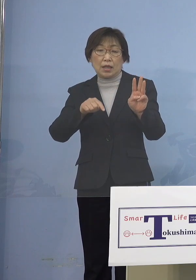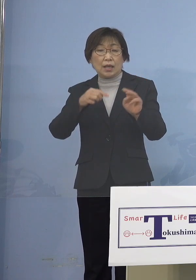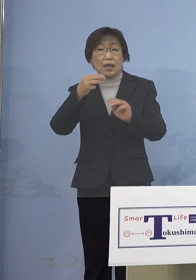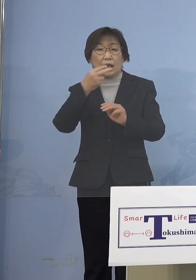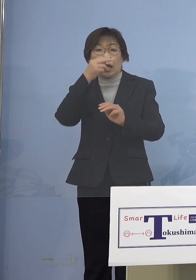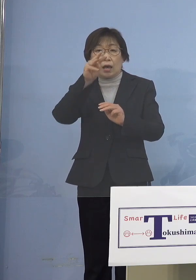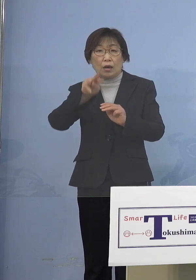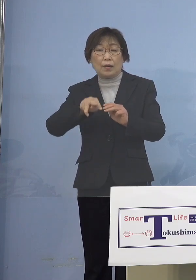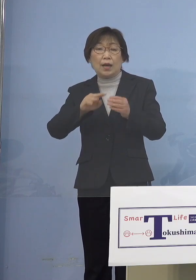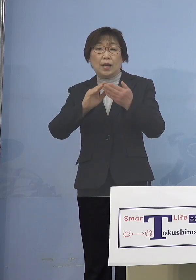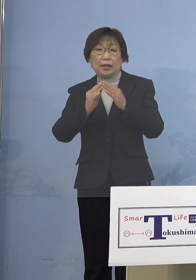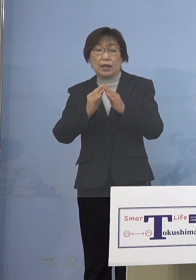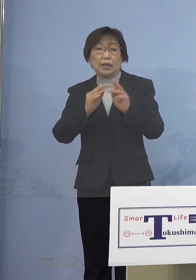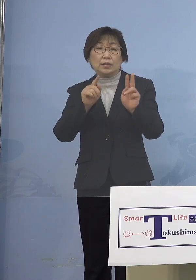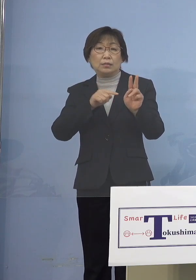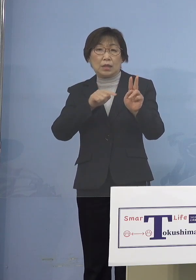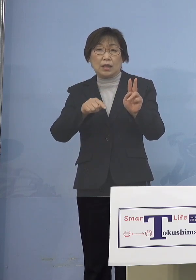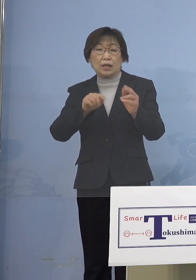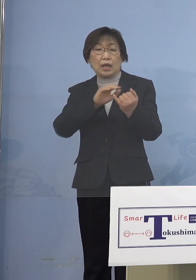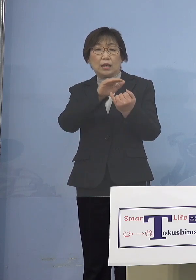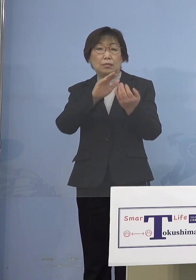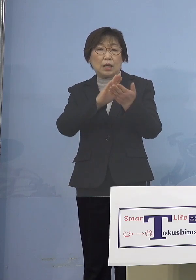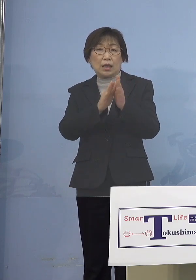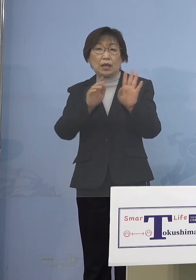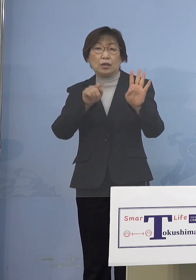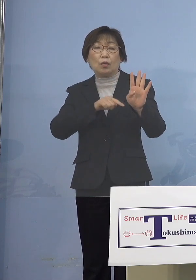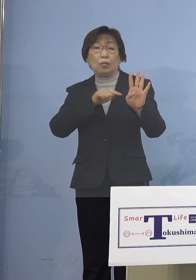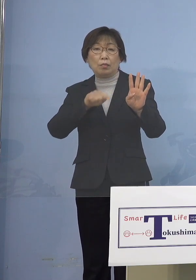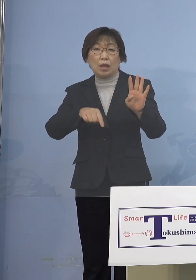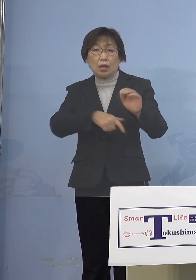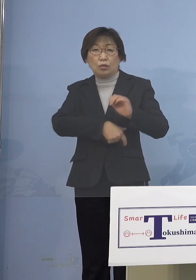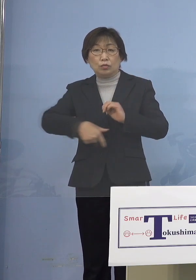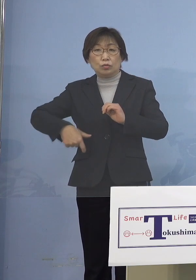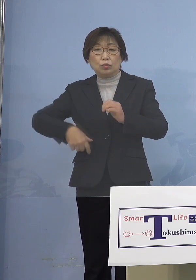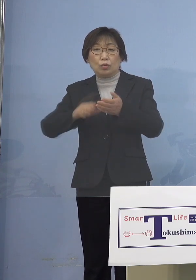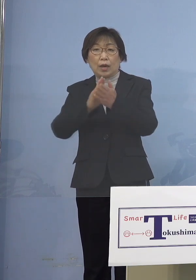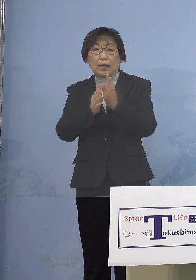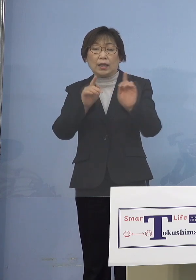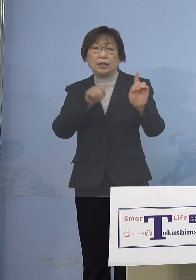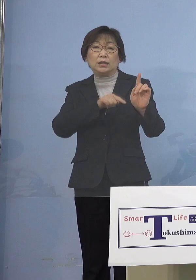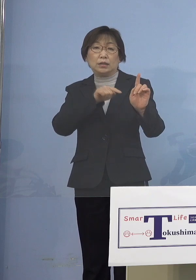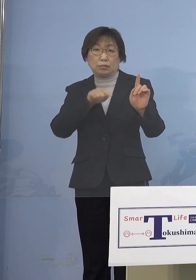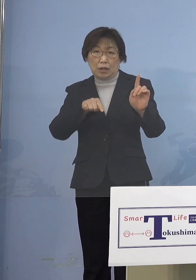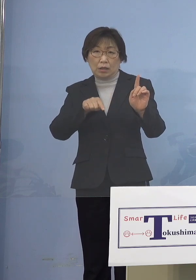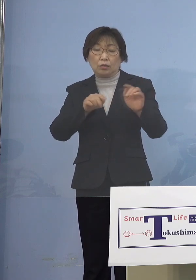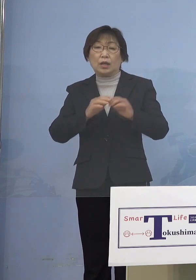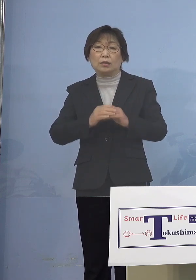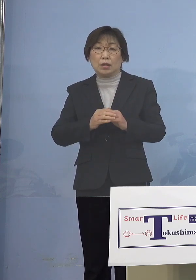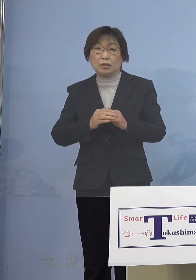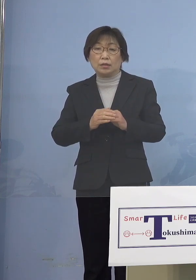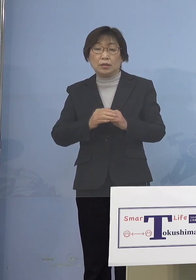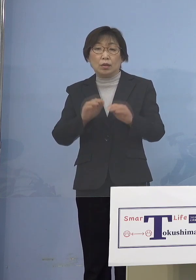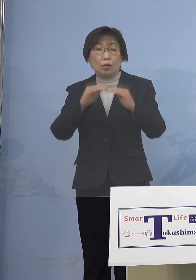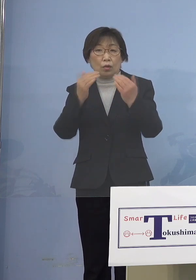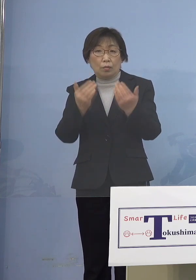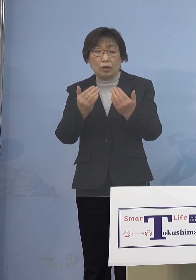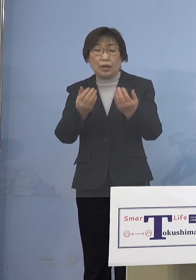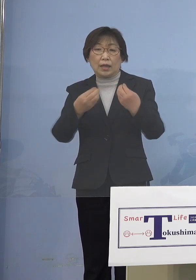愛媛県4名、福岡県1名となります また主な感染経路につきましては